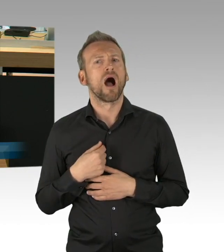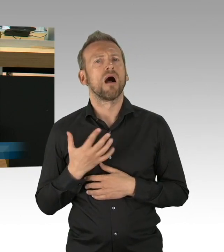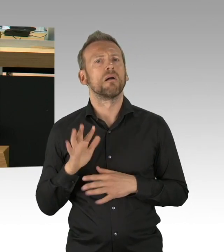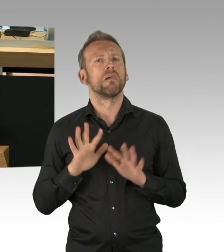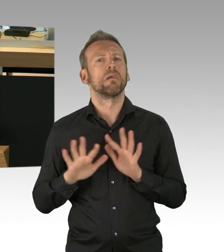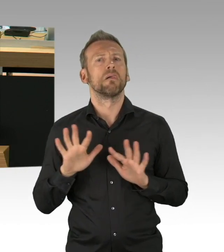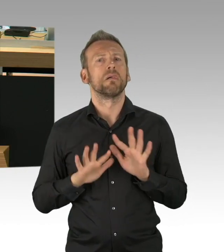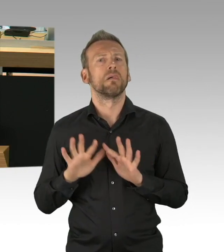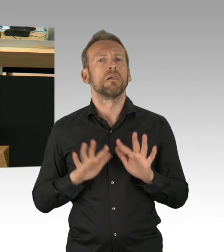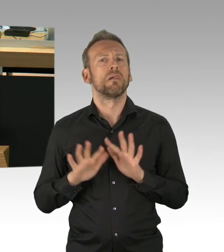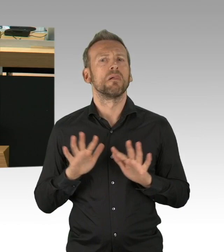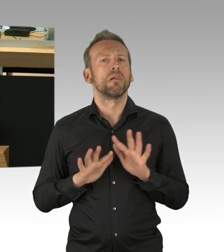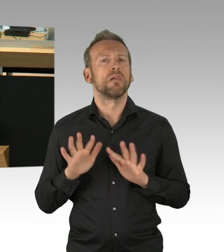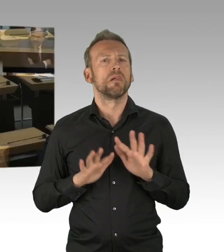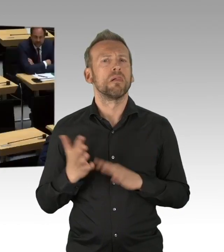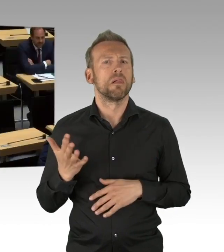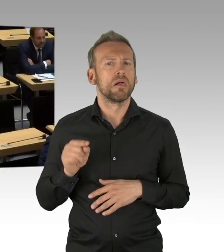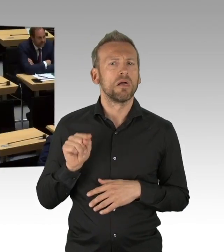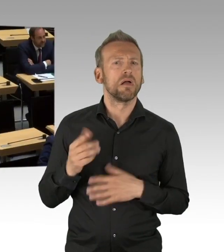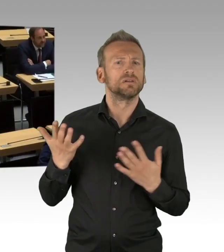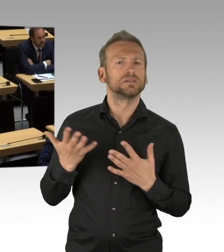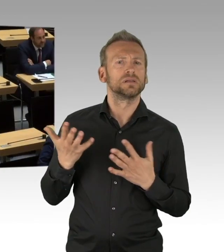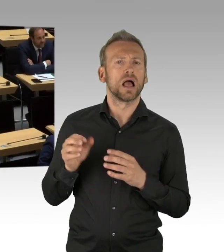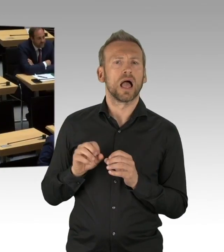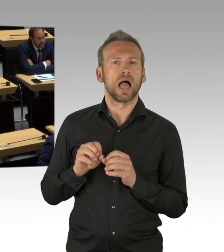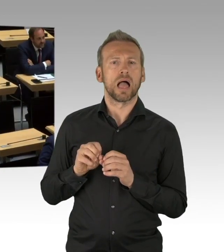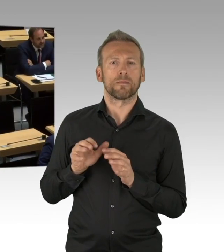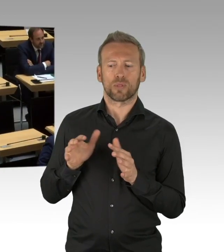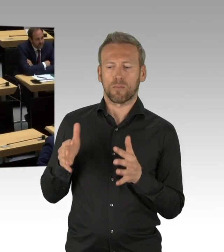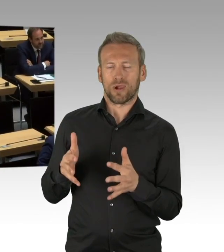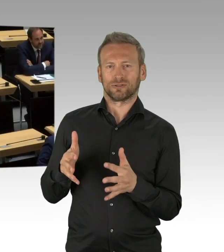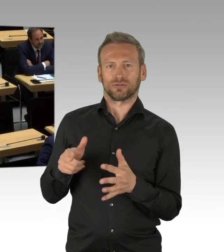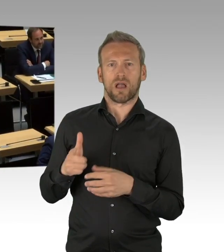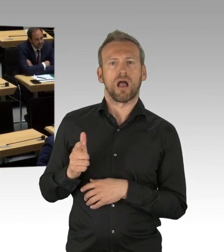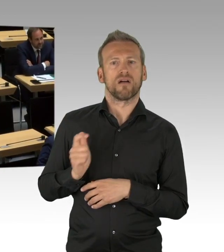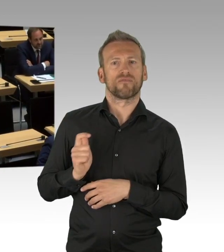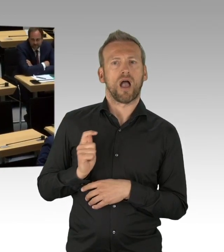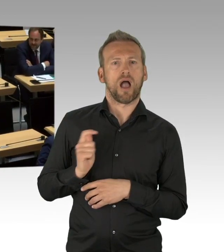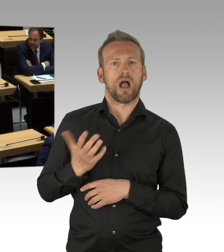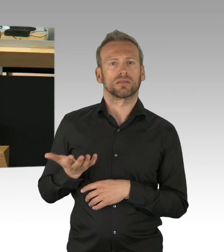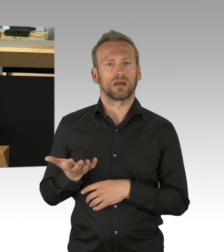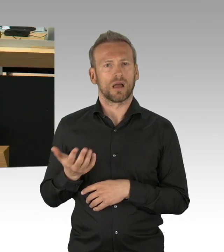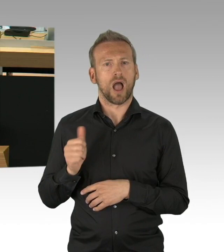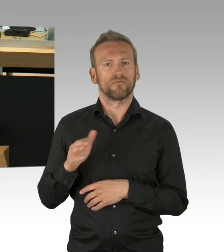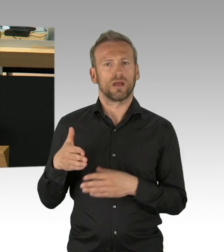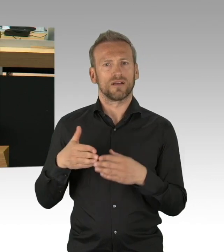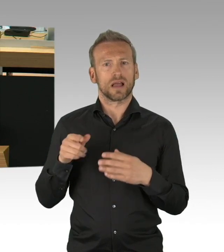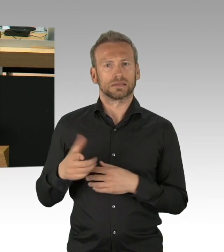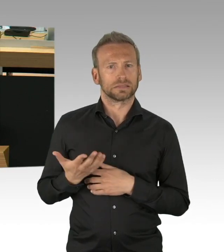wie Sie alle hier, auch das Herunterfahren der gesellschaftlichen und wirtschaftlichen Aktivitäten zunächst mitgetragen.